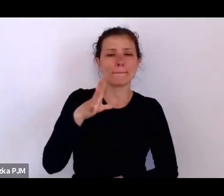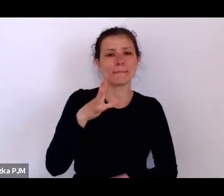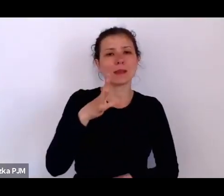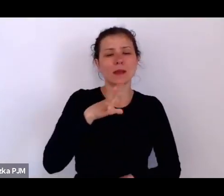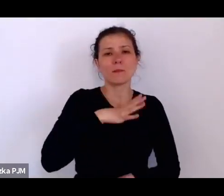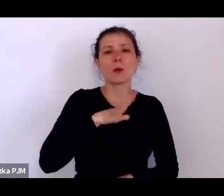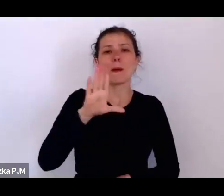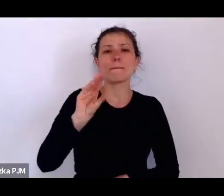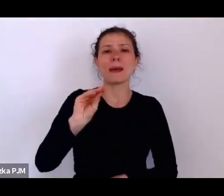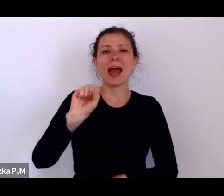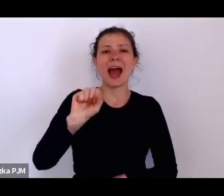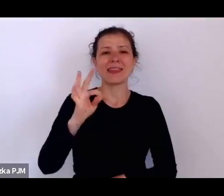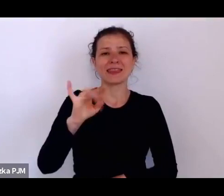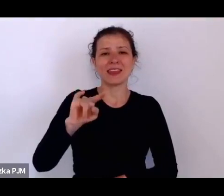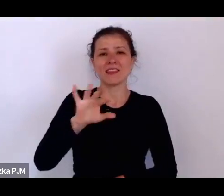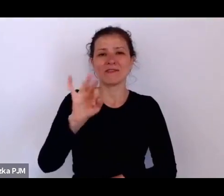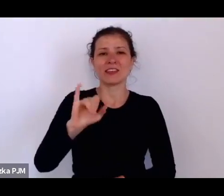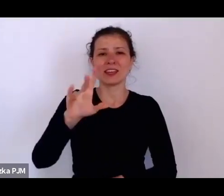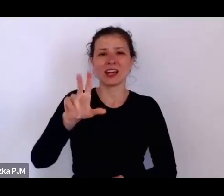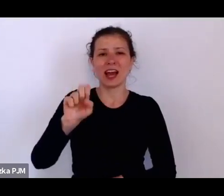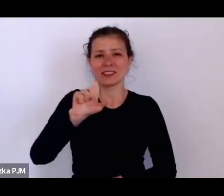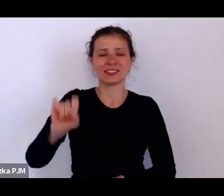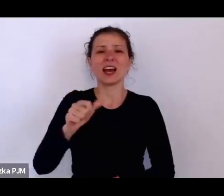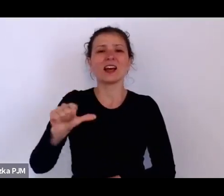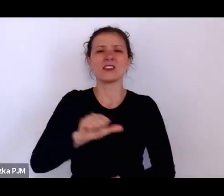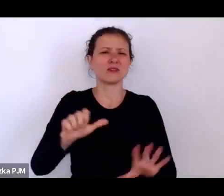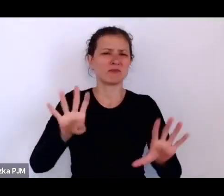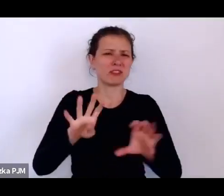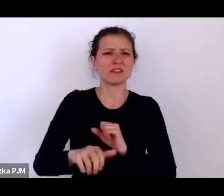i ona była właśnie taką opiekunką służących.